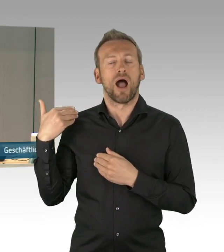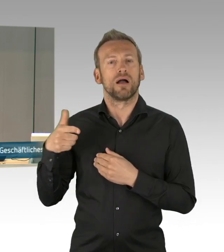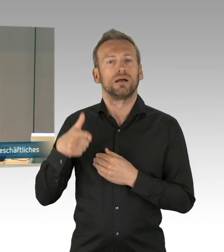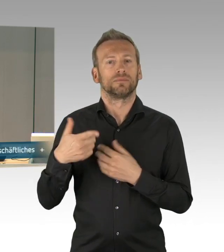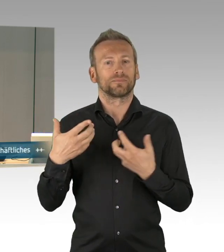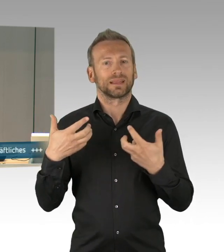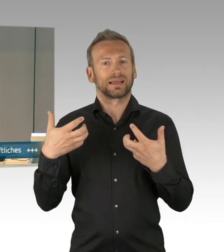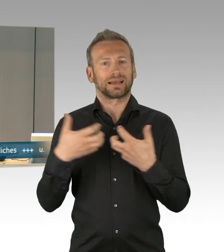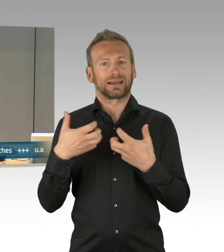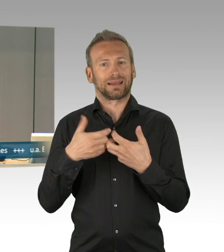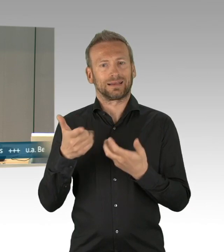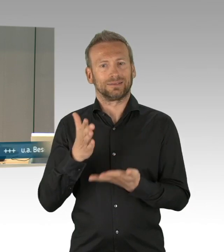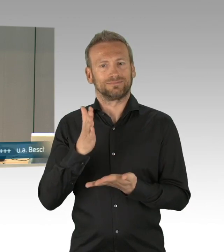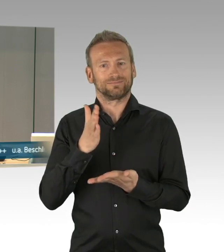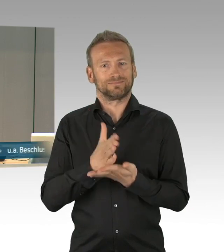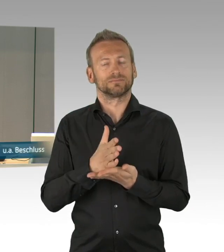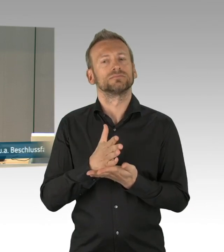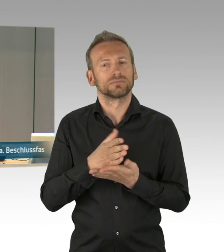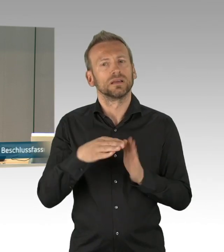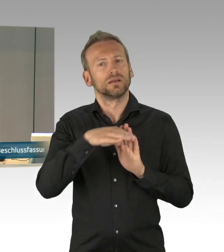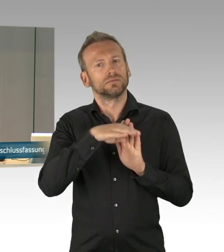und der Herr Kollege Trefzer hat das Wort, bitte schön.